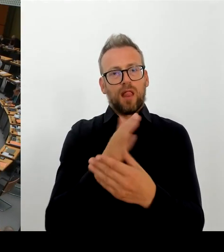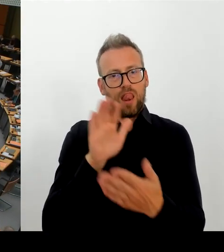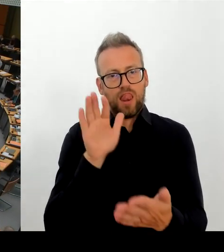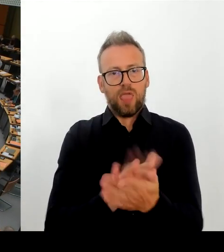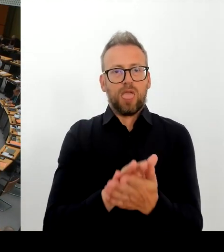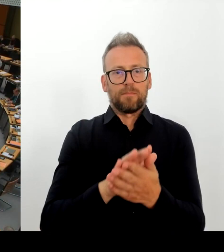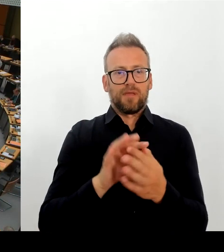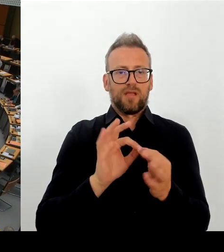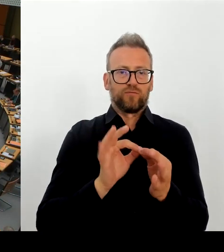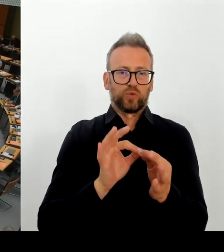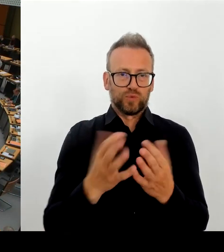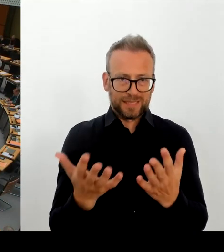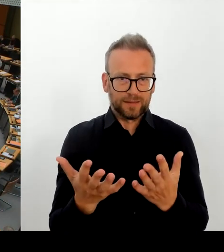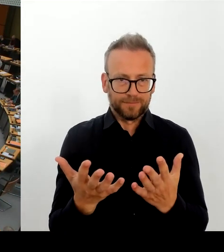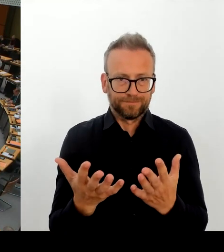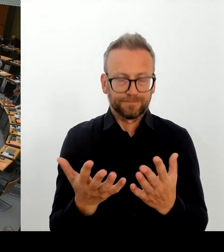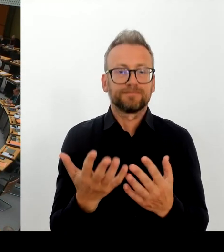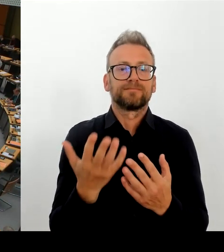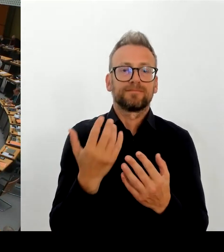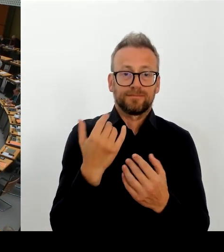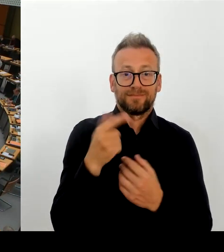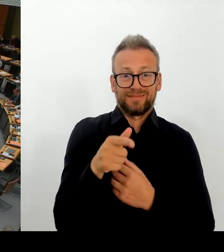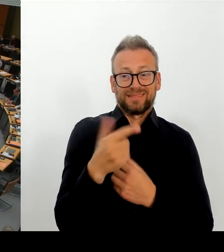An wen? An wen